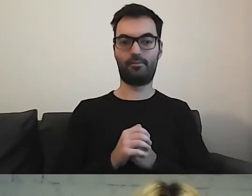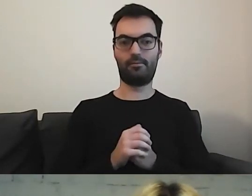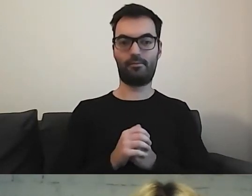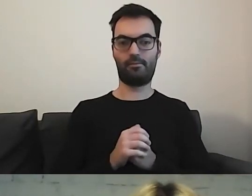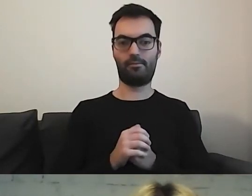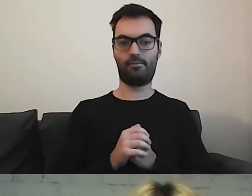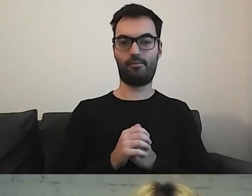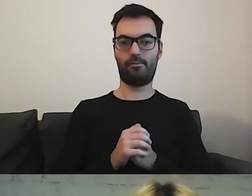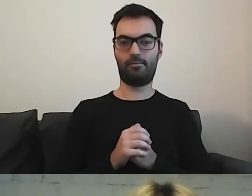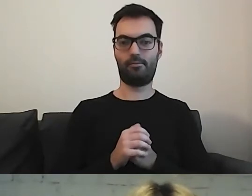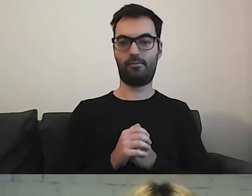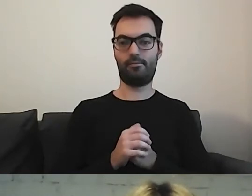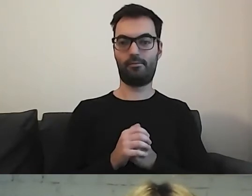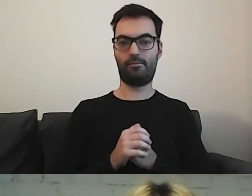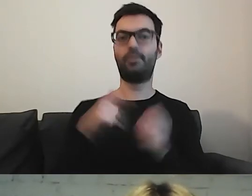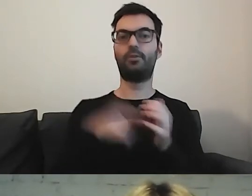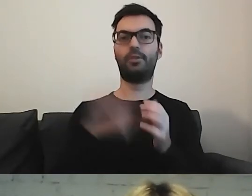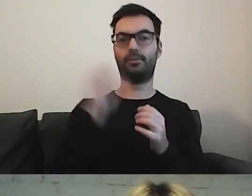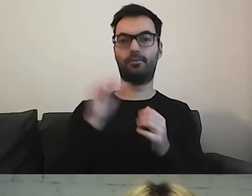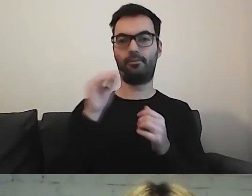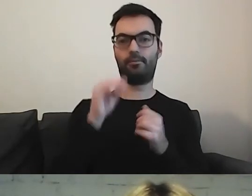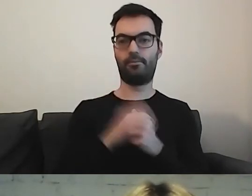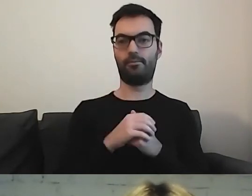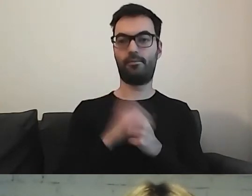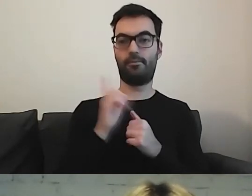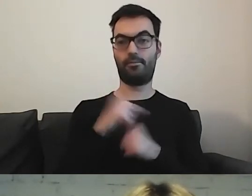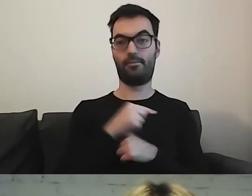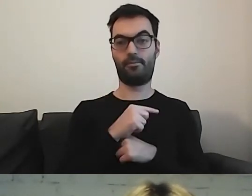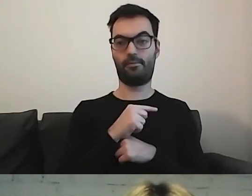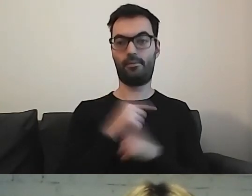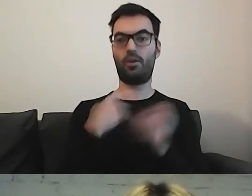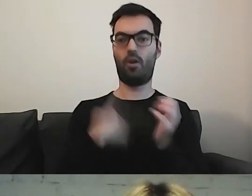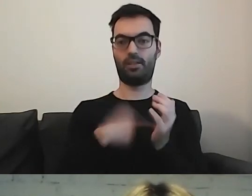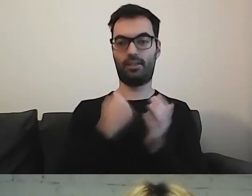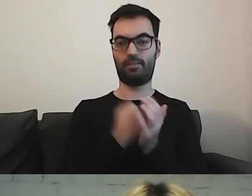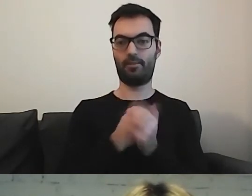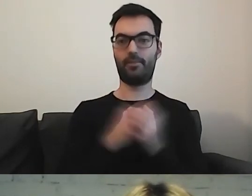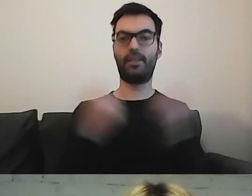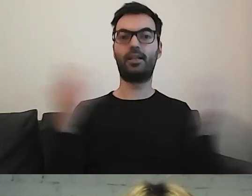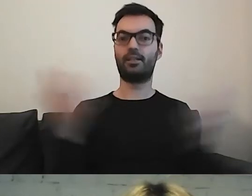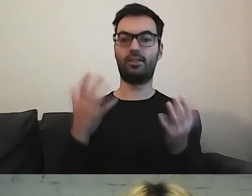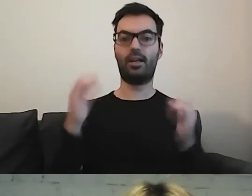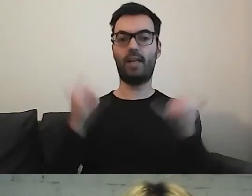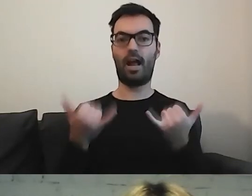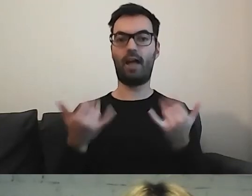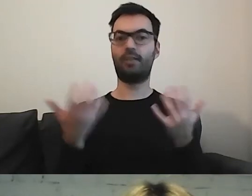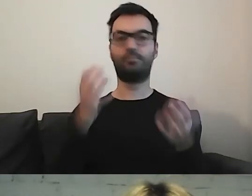I było jako odhaczone. Jeszcze ostatnia kwestia. Gdzie i w jaki sposób zamieszczamy te informacje.